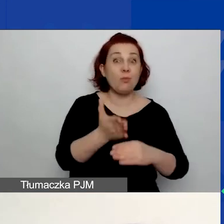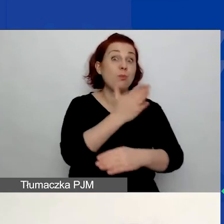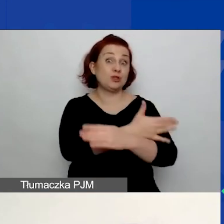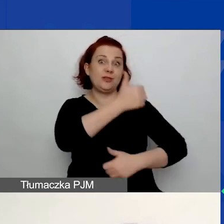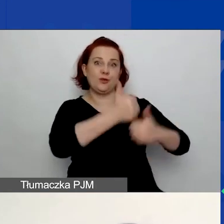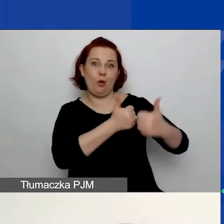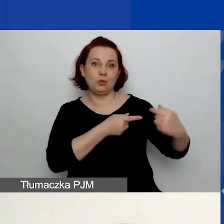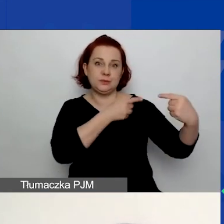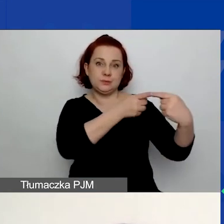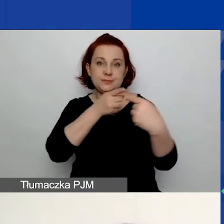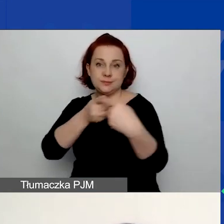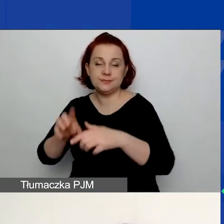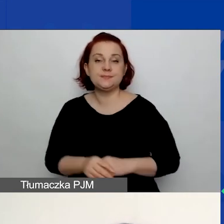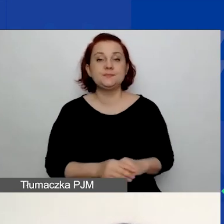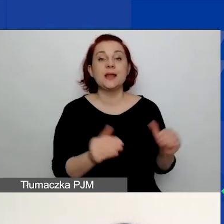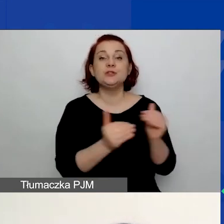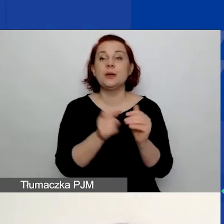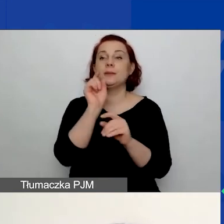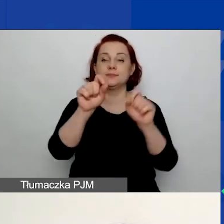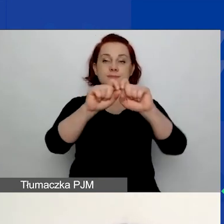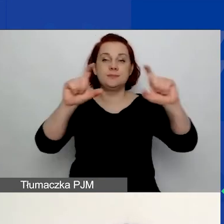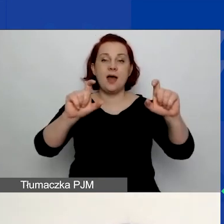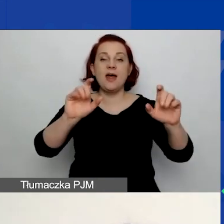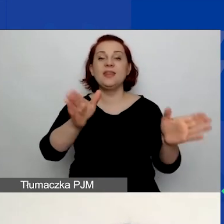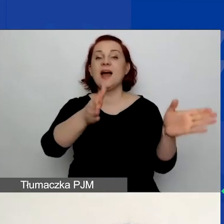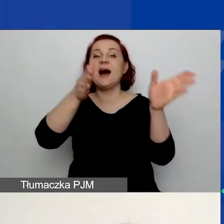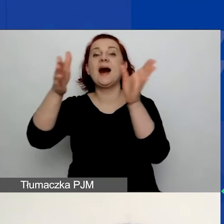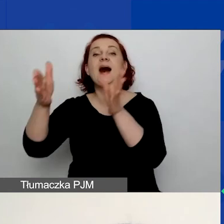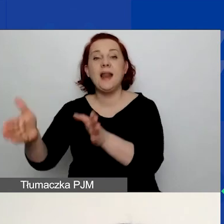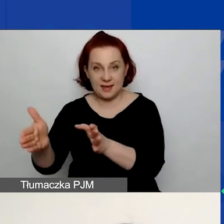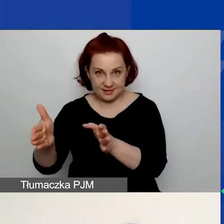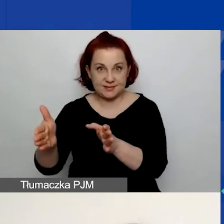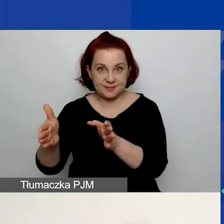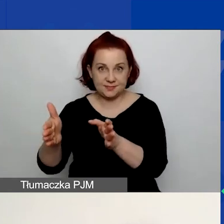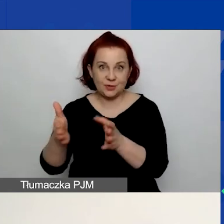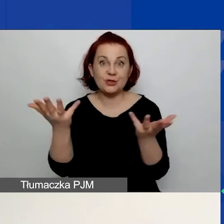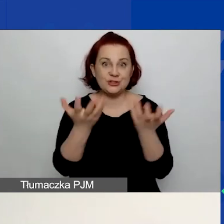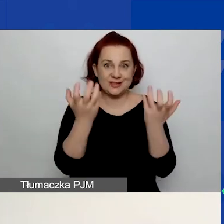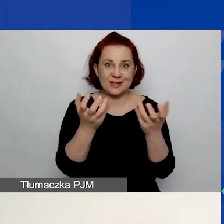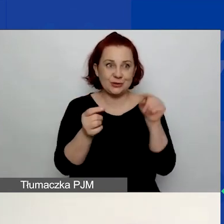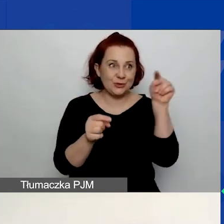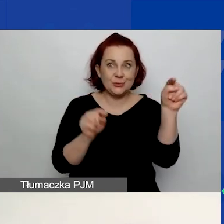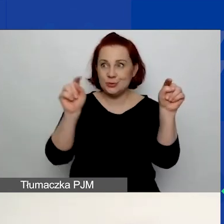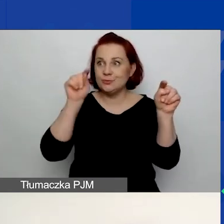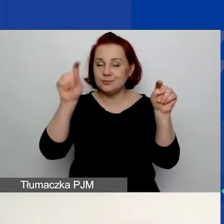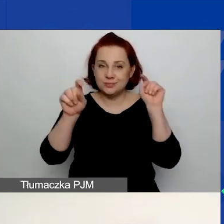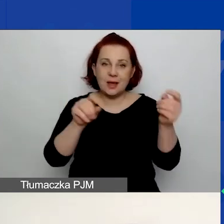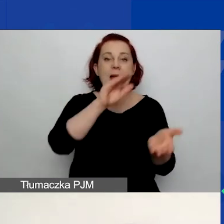Należy kliknąć przycisk "Dalej" w wybranym trybie grantu. Będą to małe granty bądź duże granty.